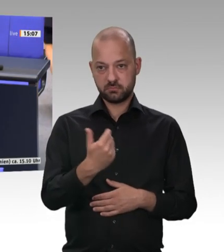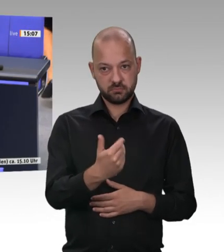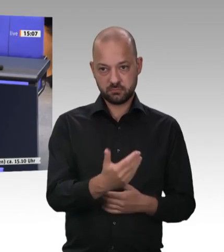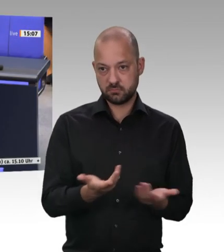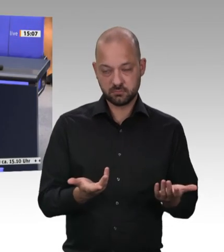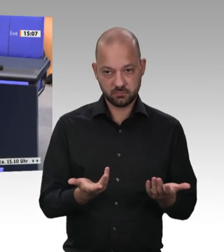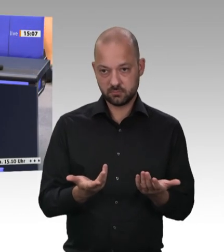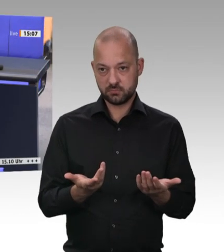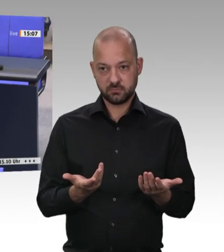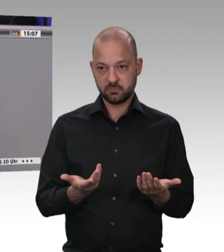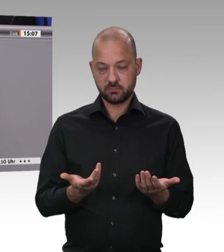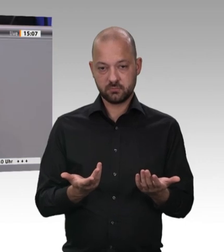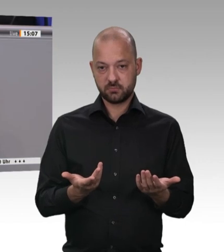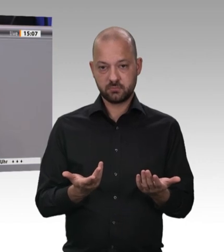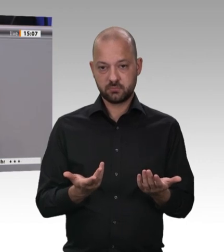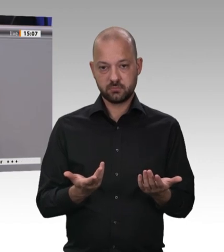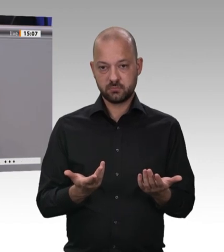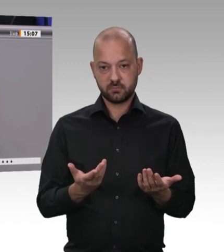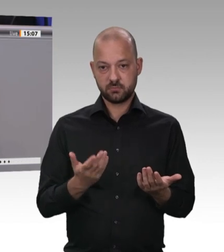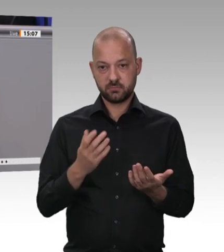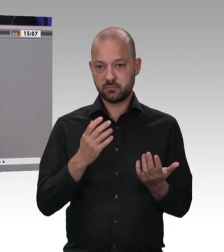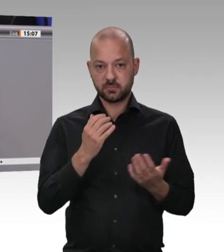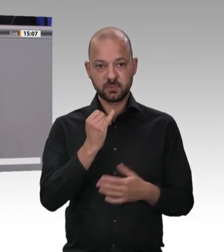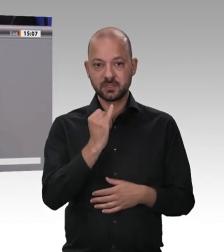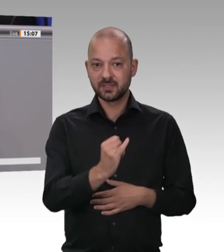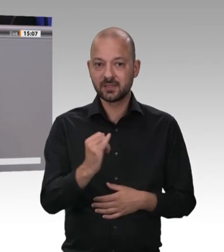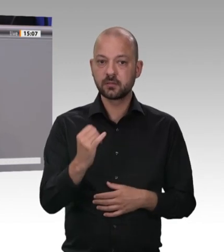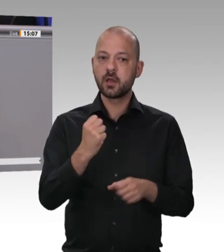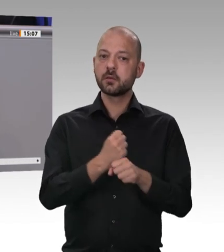Zeitarbeitsoder Werkvertragsverhältnis oder das Arbeitsverhältnis